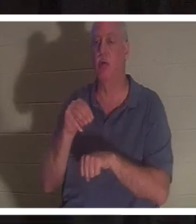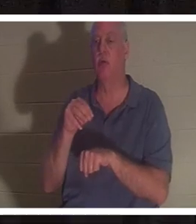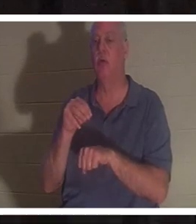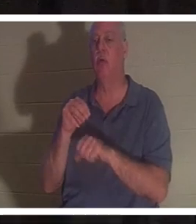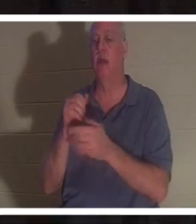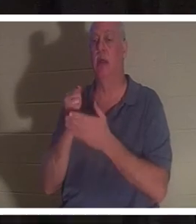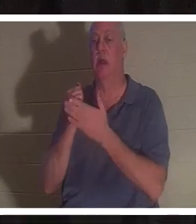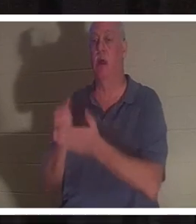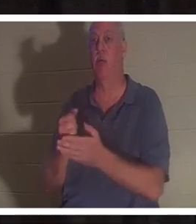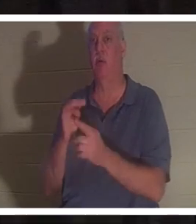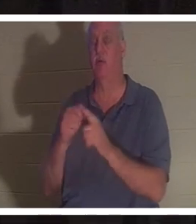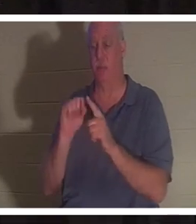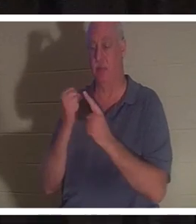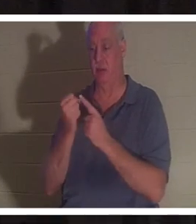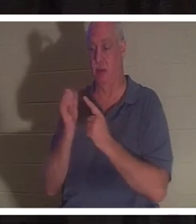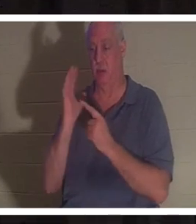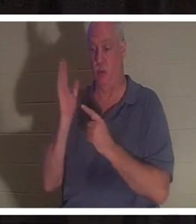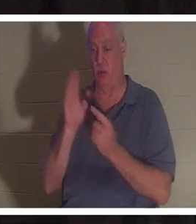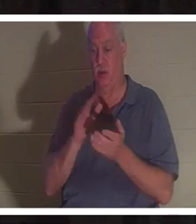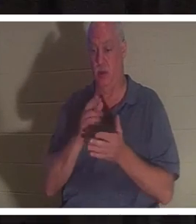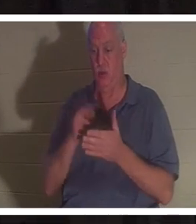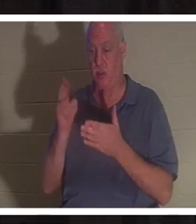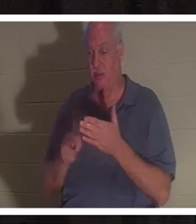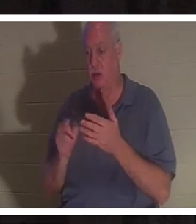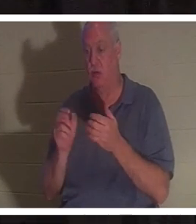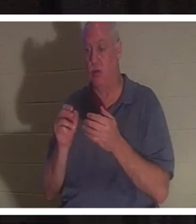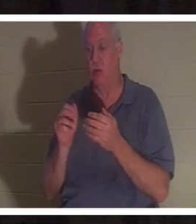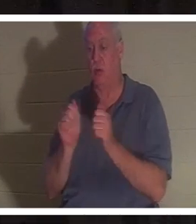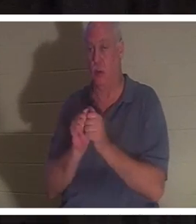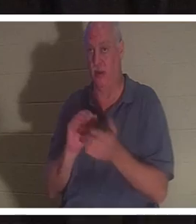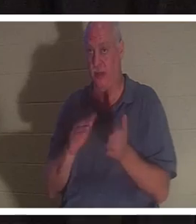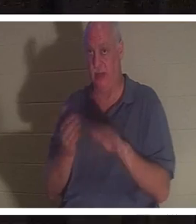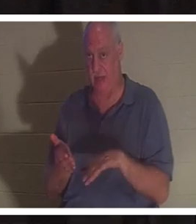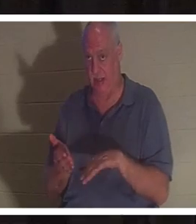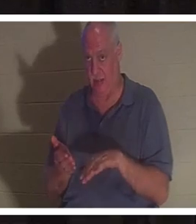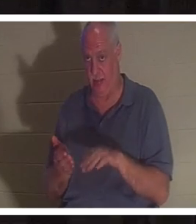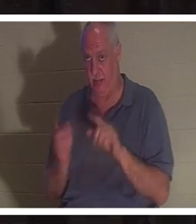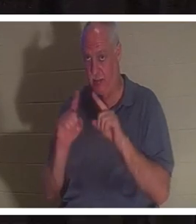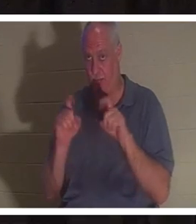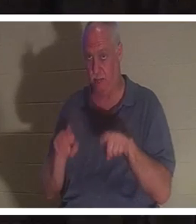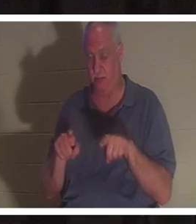死に至る可能 性があった ときのことを覚えていますか ?